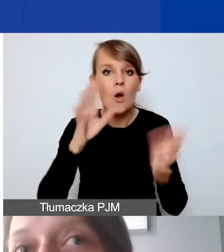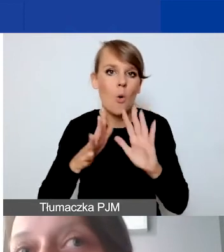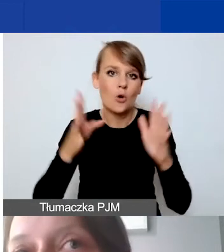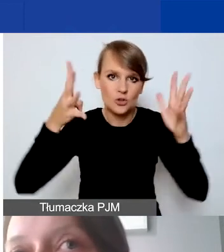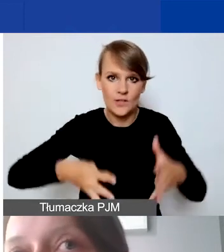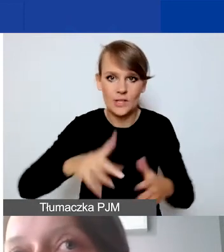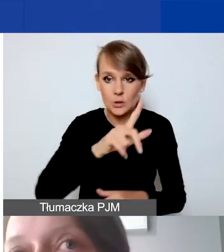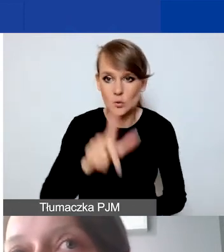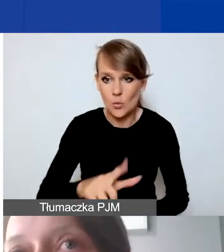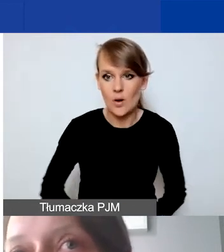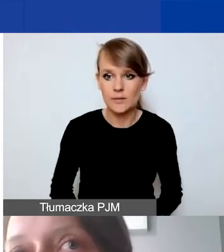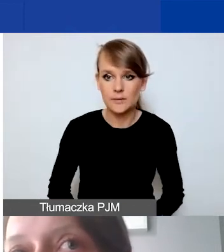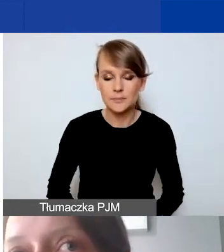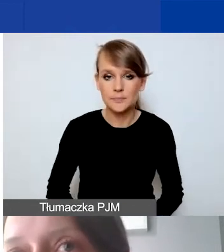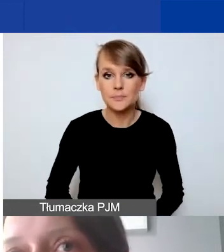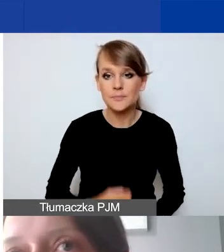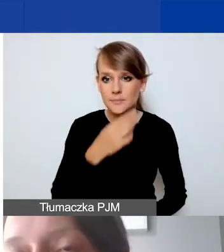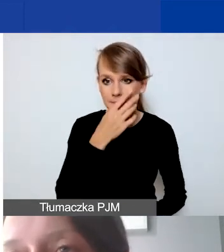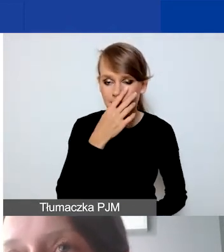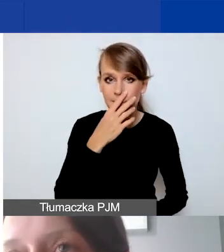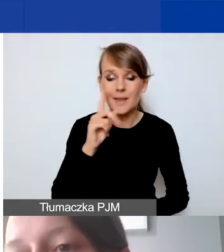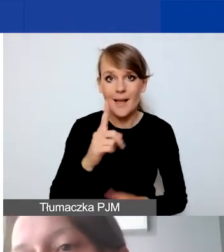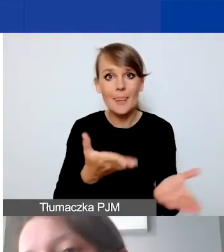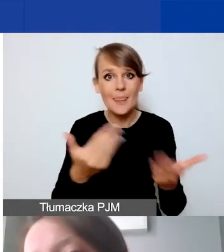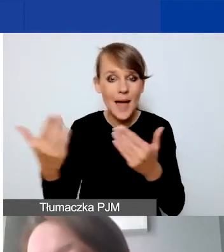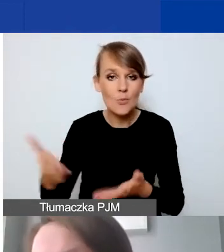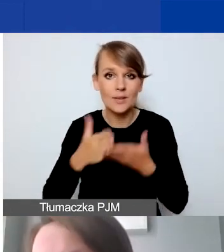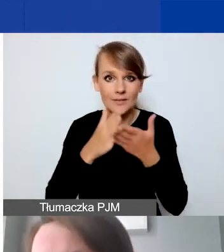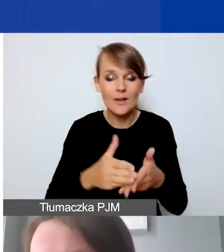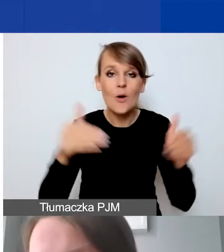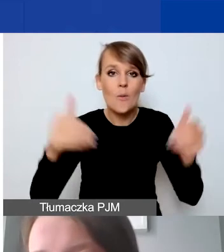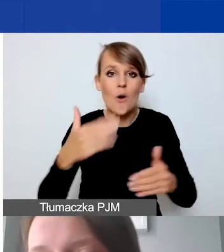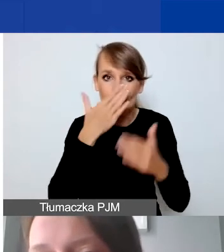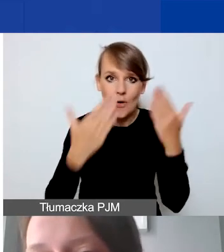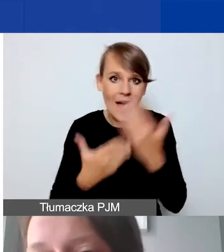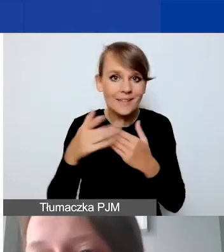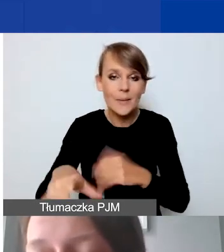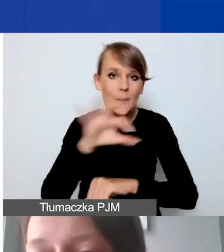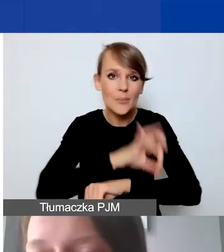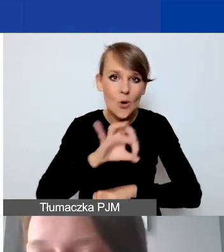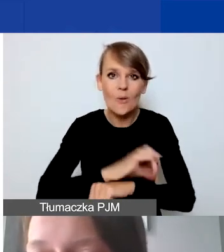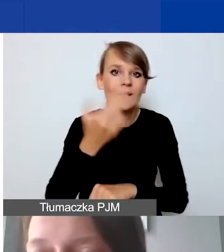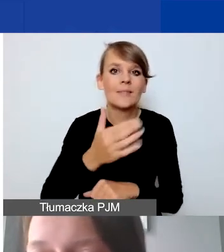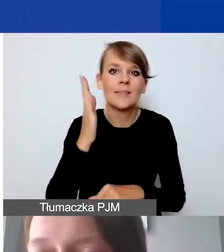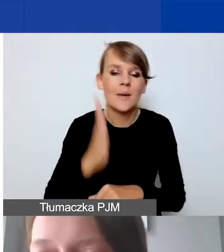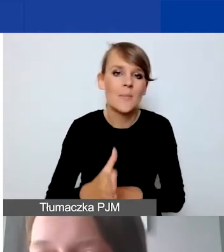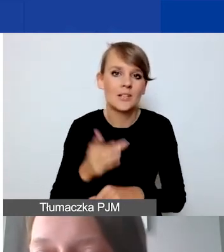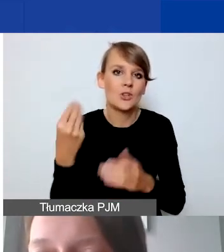że w naborze interwencyjnym może się okazać, że te projekty nie będą raczej miały kosztów stałych, comiesięcznych.